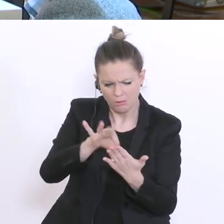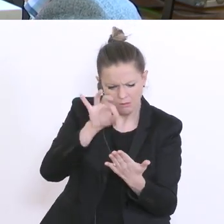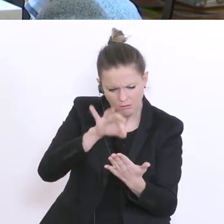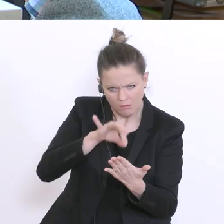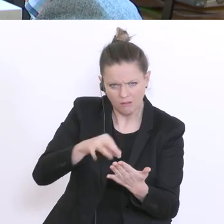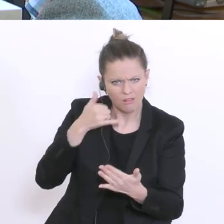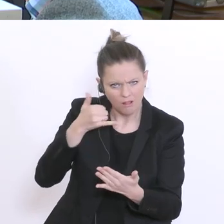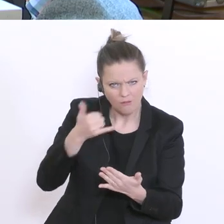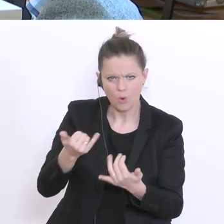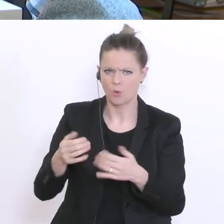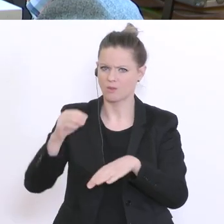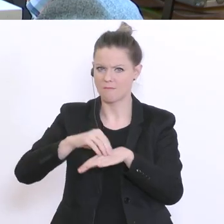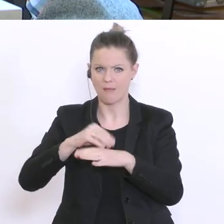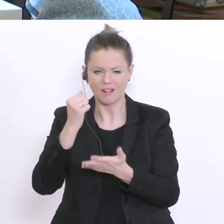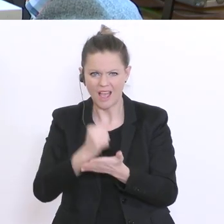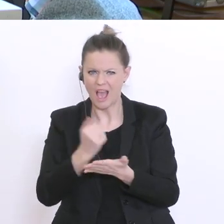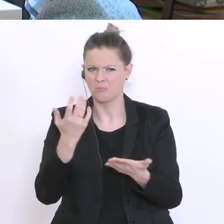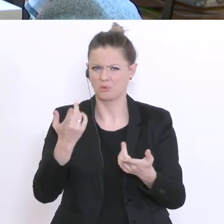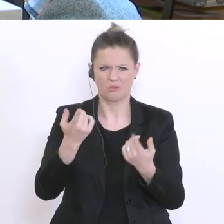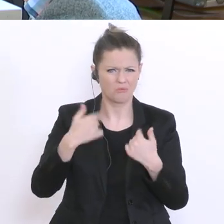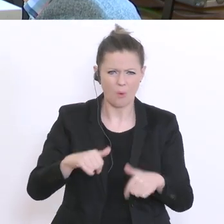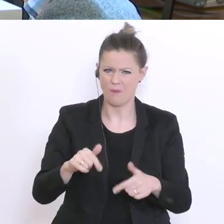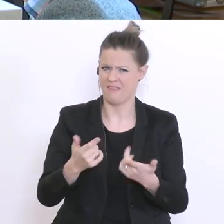Und wie ist der Fahrplan? Wann wird getestet? Wann gibt’s Ergebnisse?